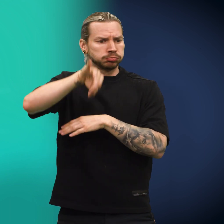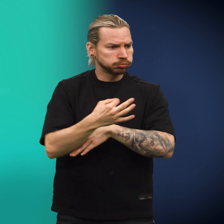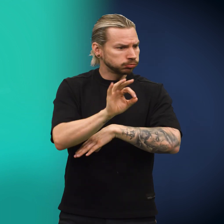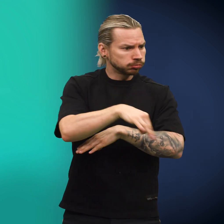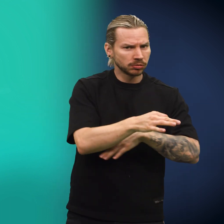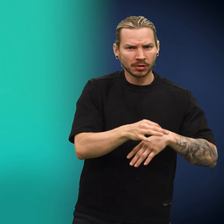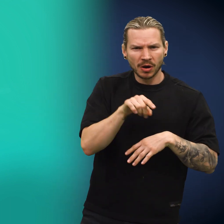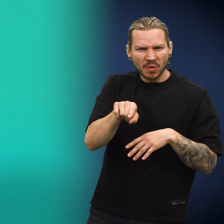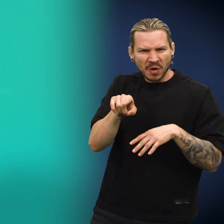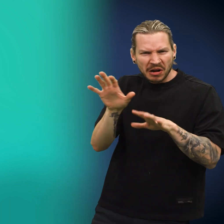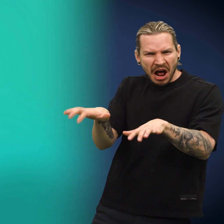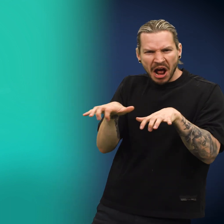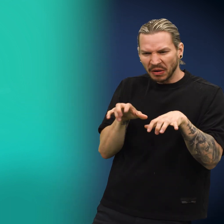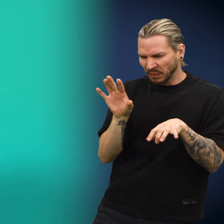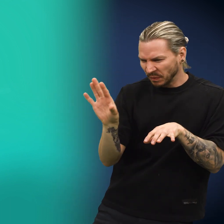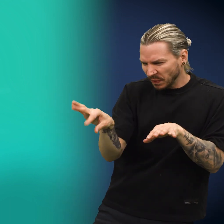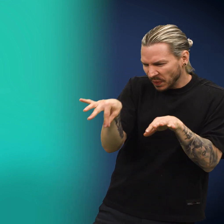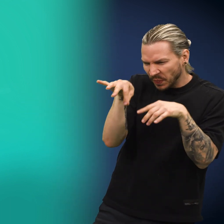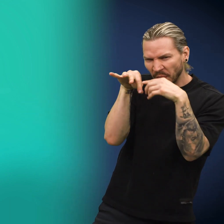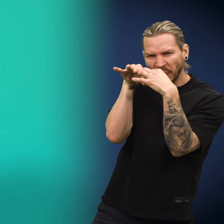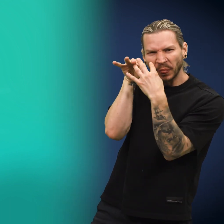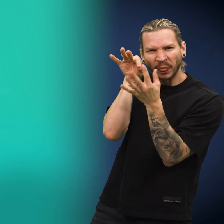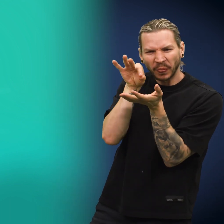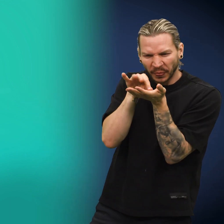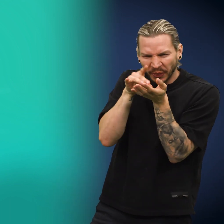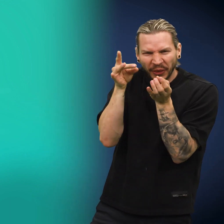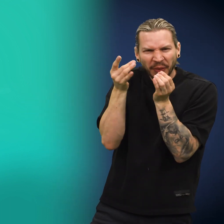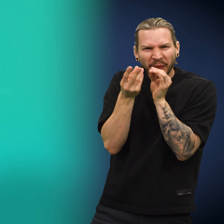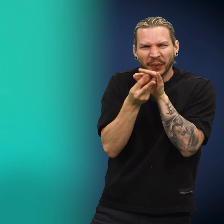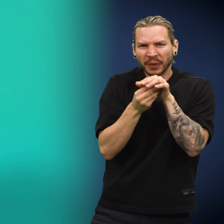Skillingen sprang videre og ble plukket opp av en gjerrig person med klamme hender.